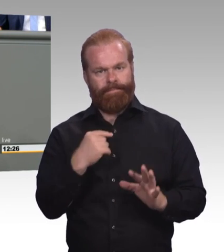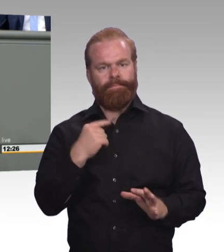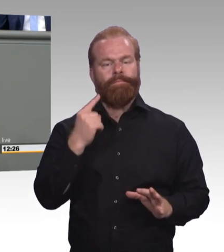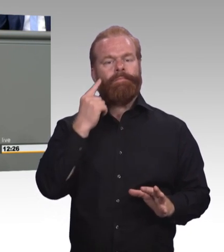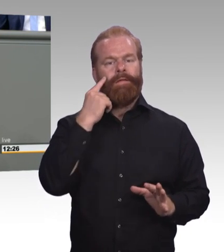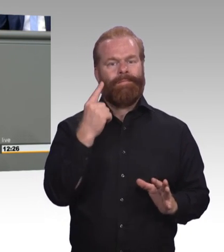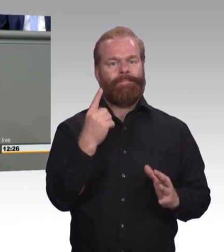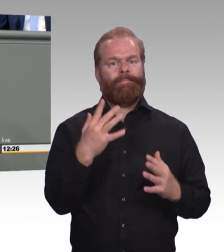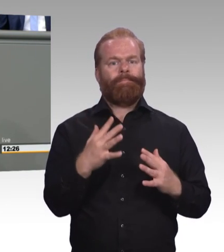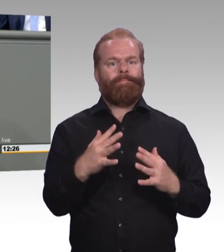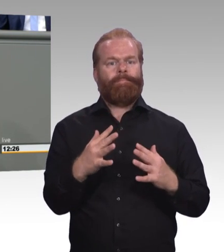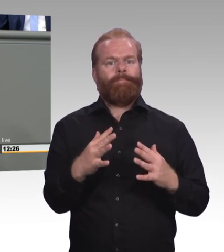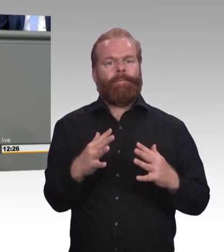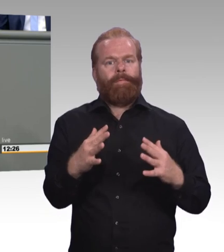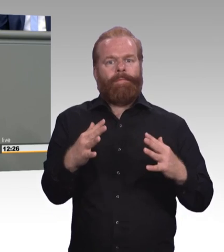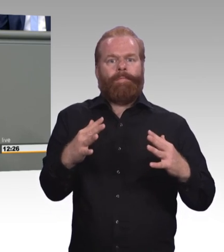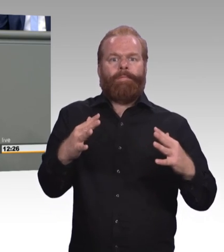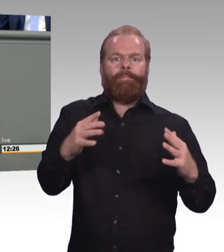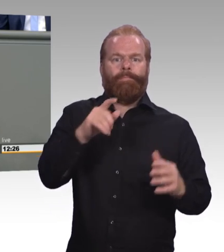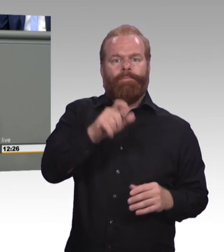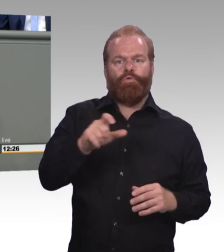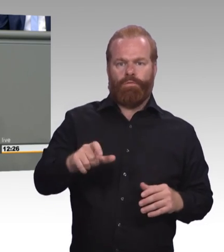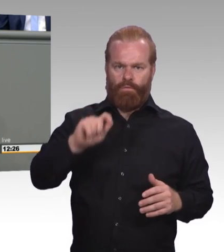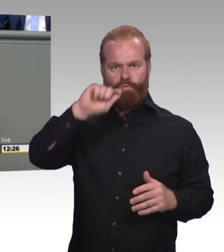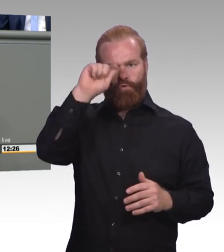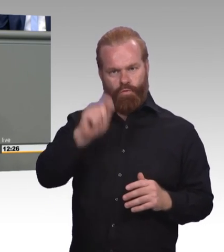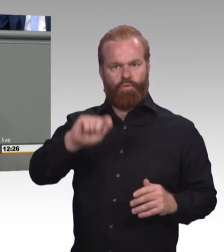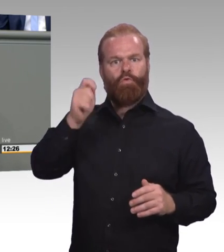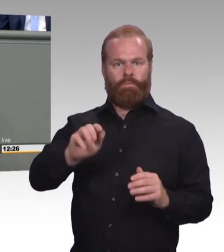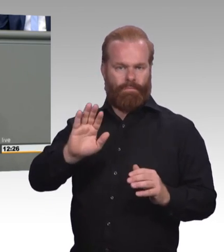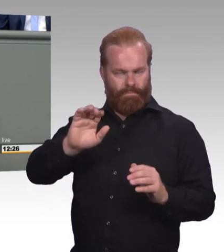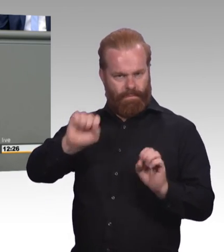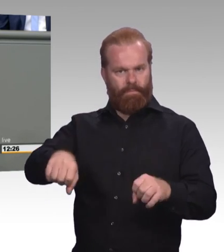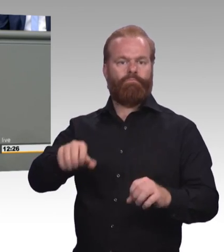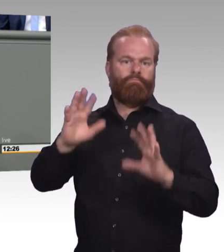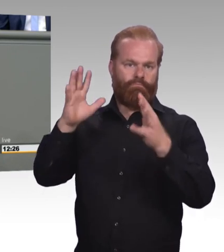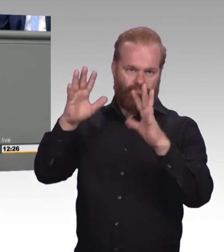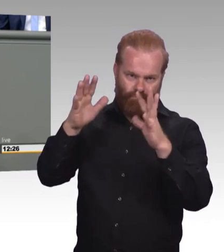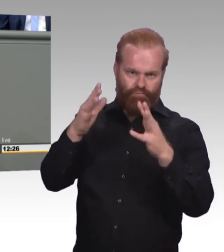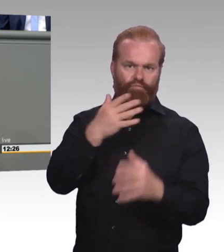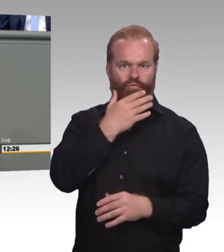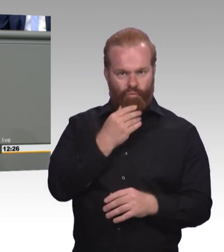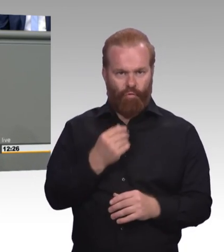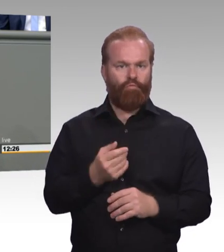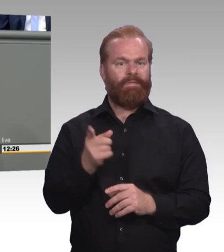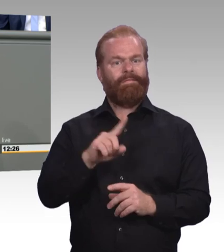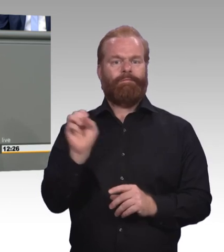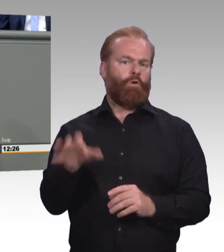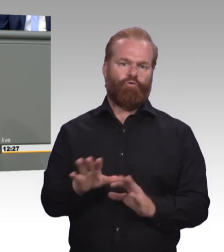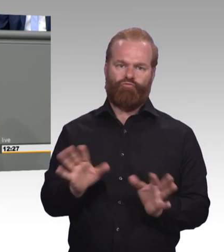Und ich habe gestern Besuch gehabt von einer Schülergruppe aus meinem Wahlkreis hier in Berlin. Es war ein Gymnasium und ich habe dann die Frage gestellt,